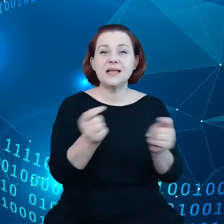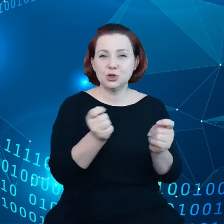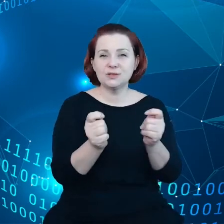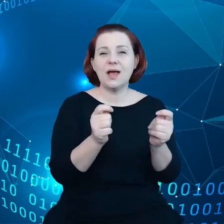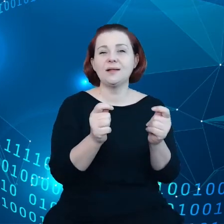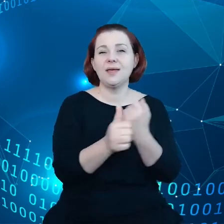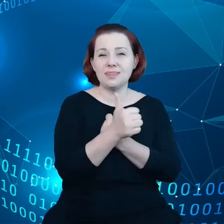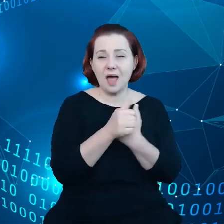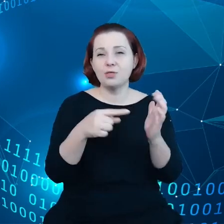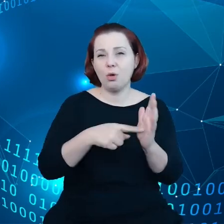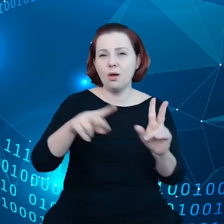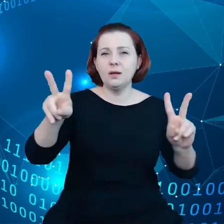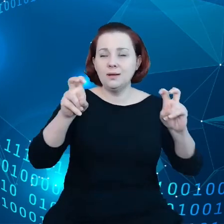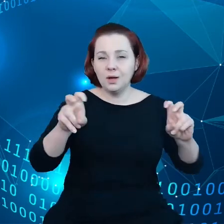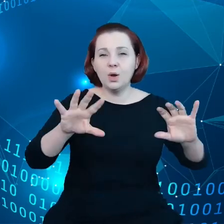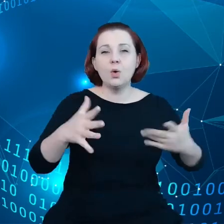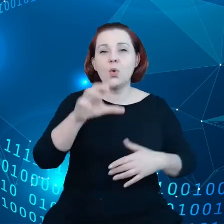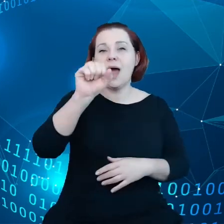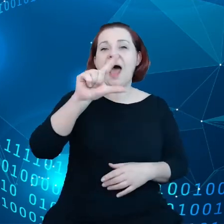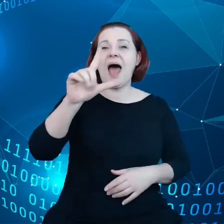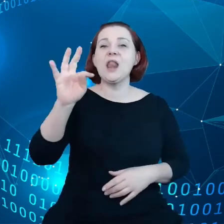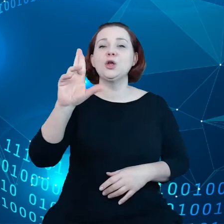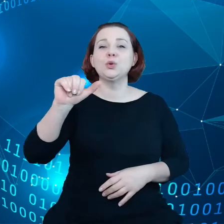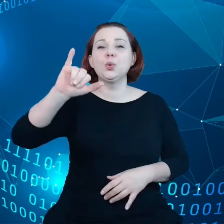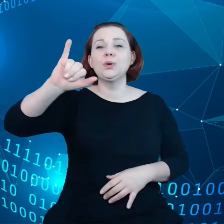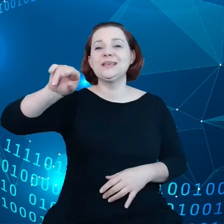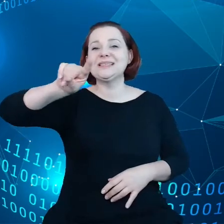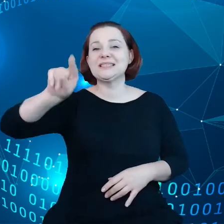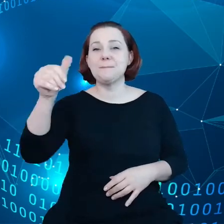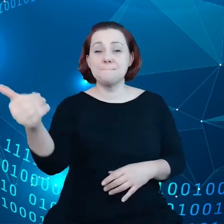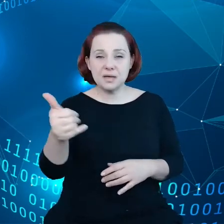tak zwanego altruizmu danych czyli tego aby zachęcać do dobrowolnego